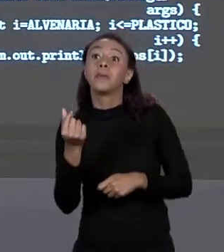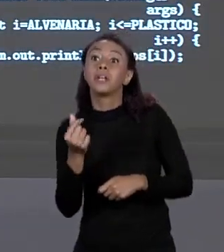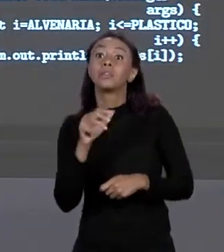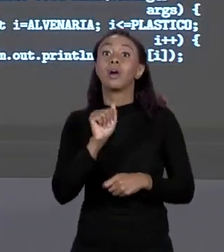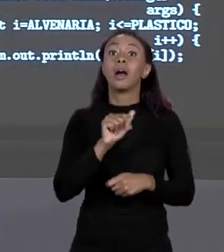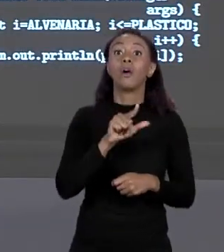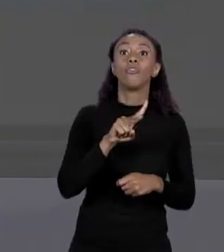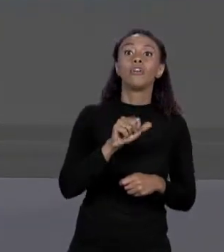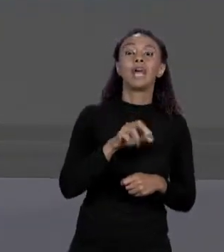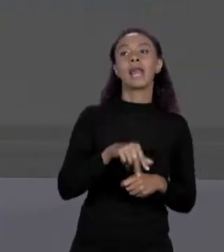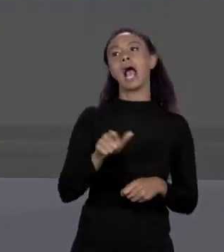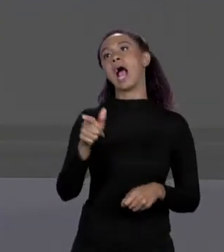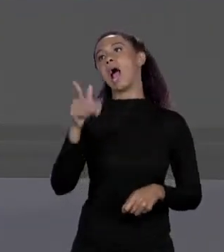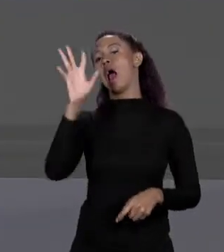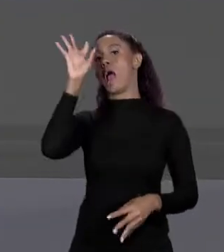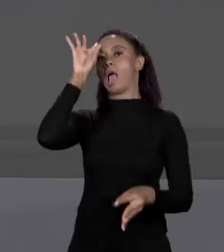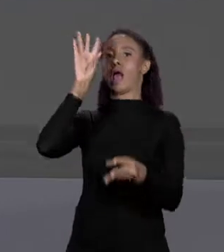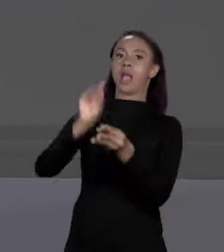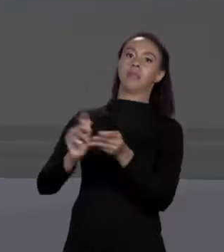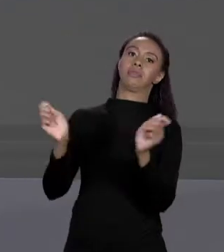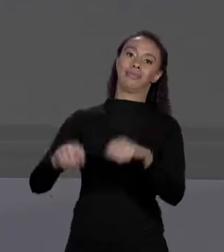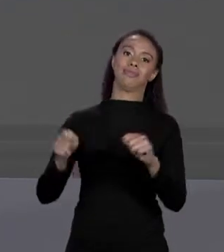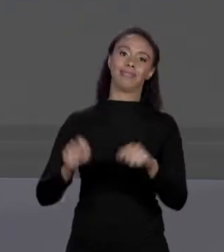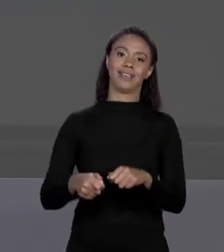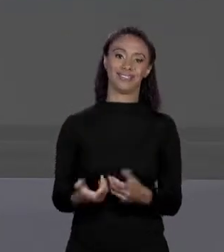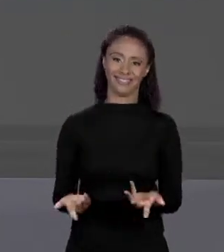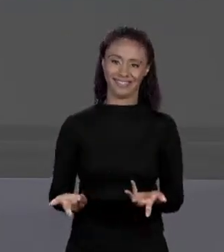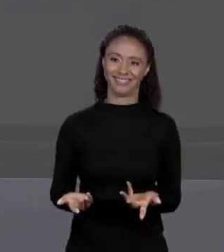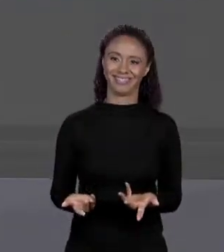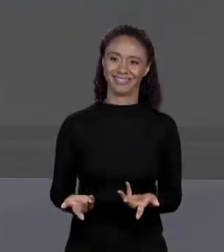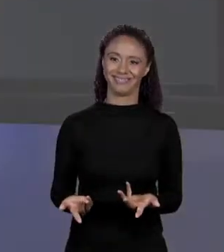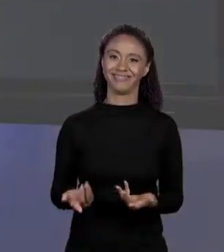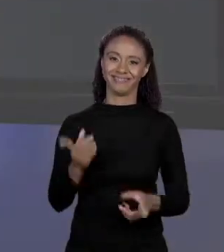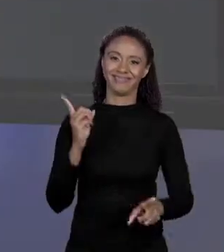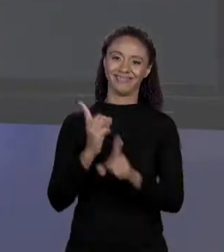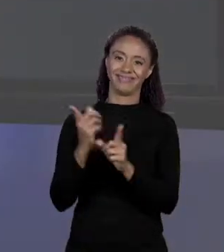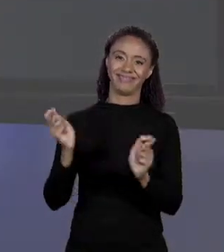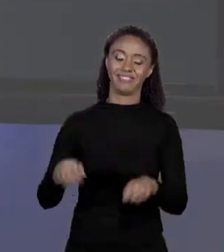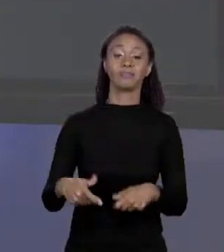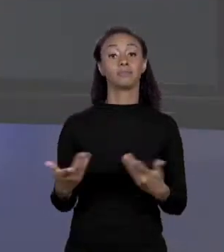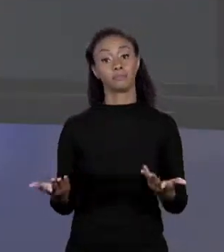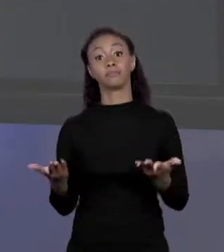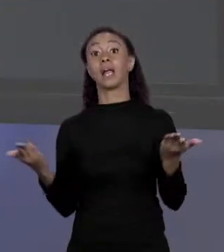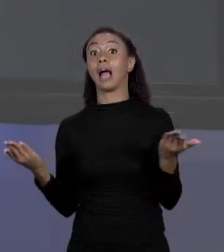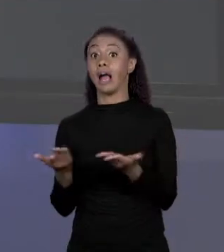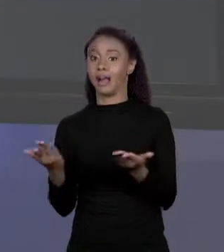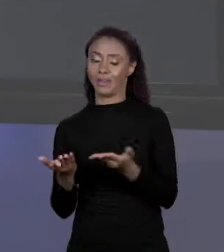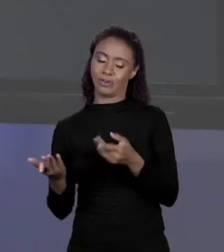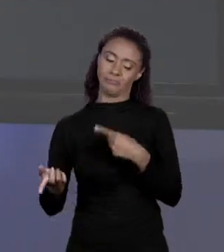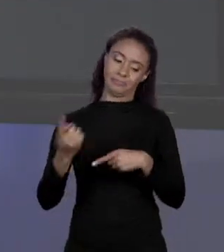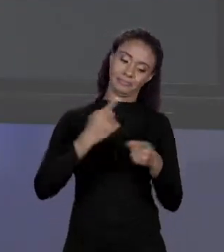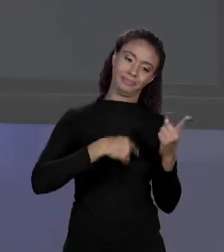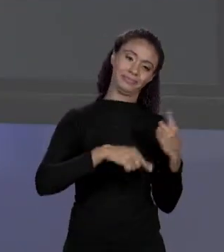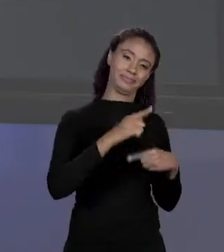AQUI. EU POSSO USAR QUALQUER COISA AI. E AGORA GENTE VOLTANDO NAS PRIMEIRAS AULAS